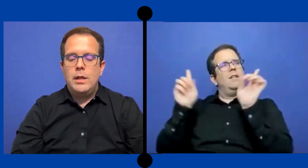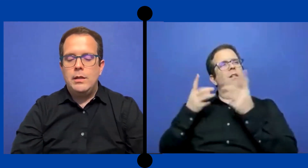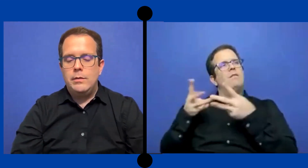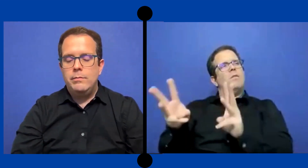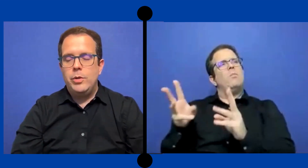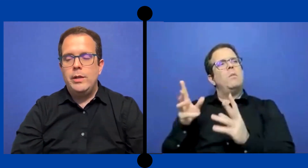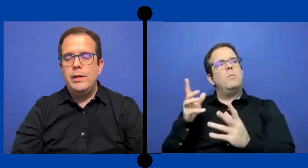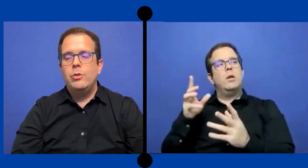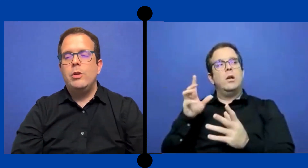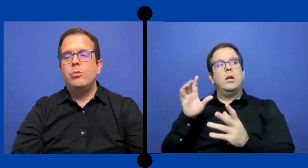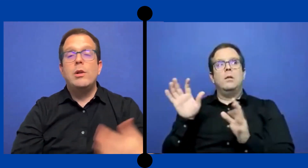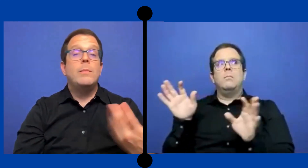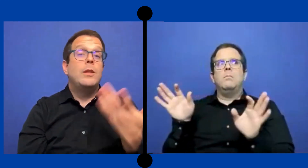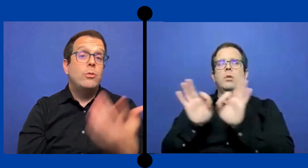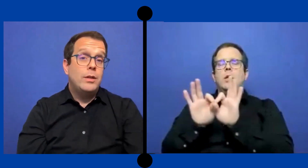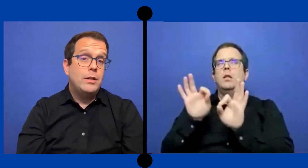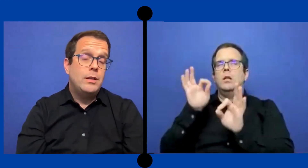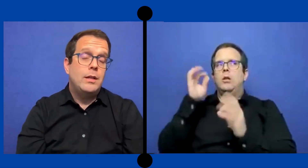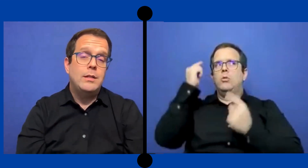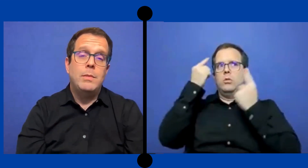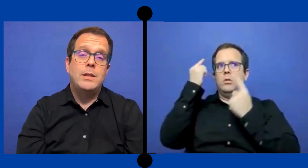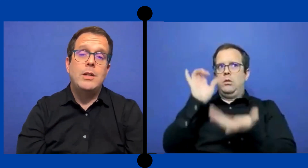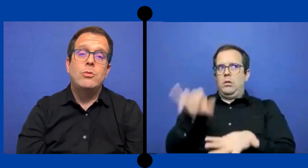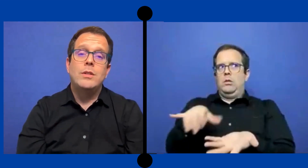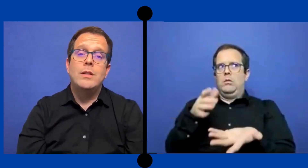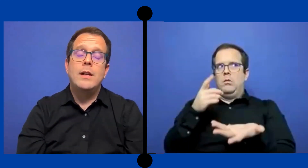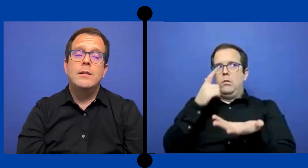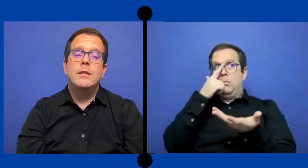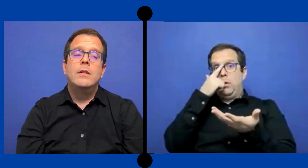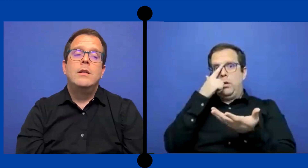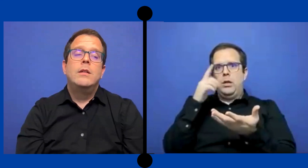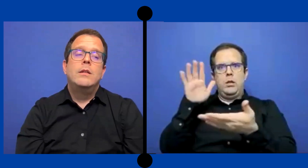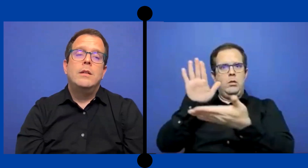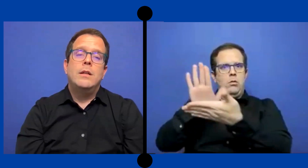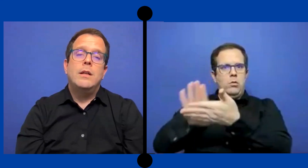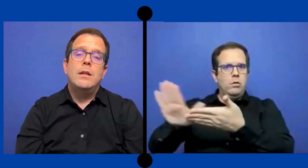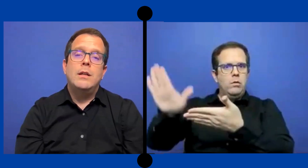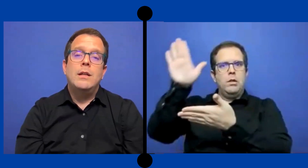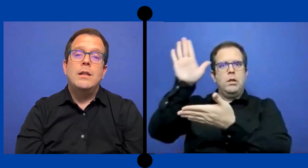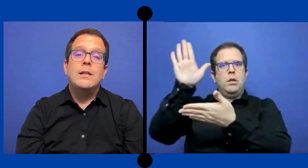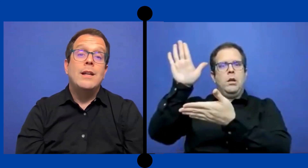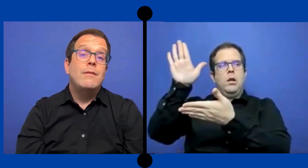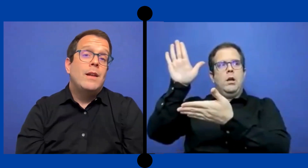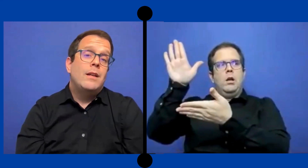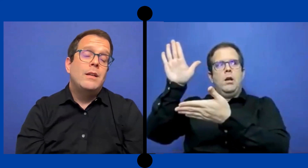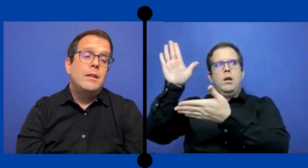que pues, eso es otro elemento que ... siempre que considerar. Que ya a niveles